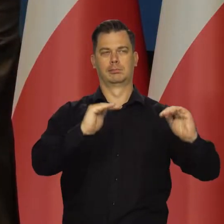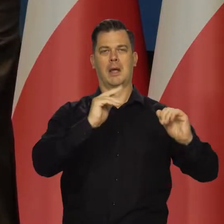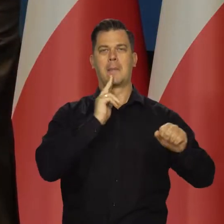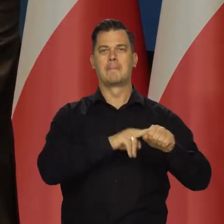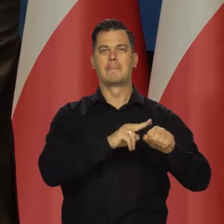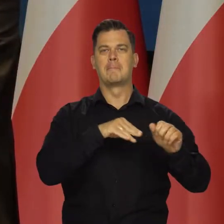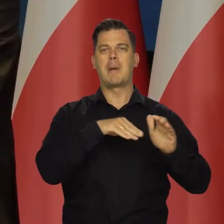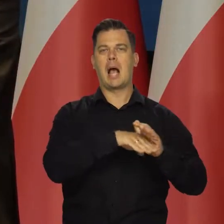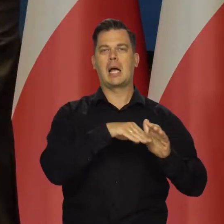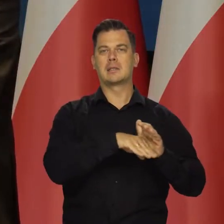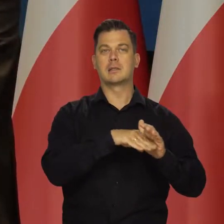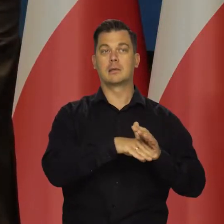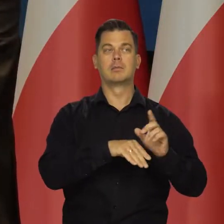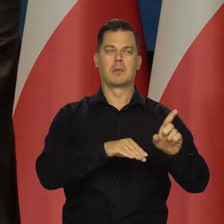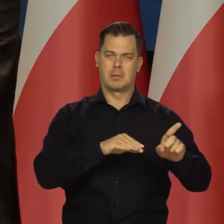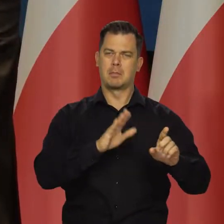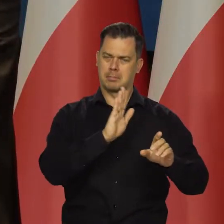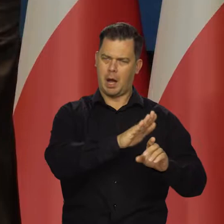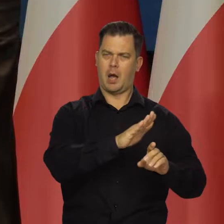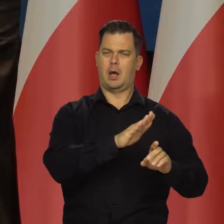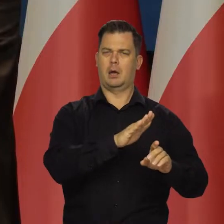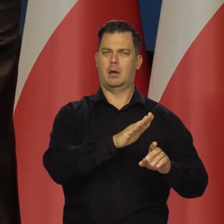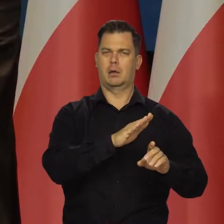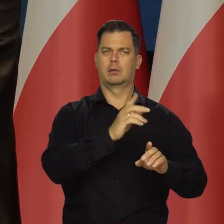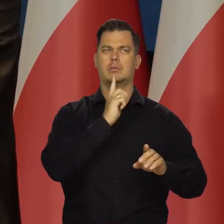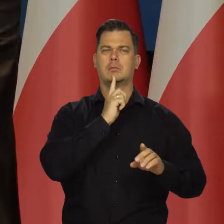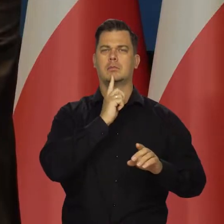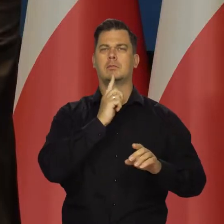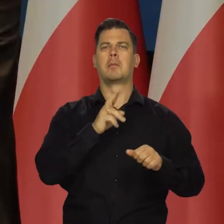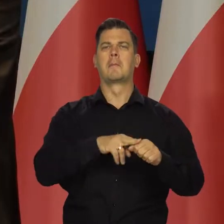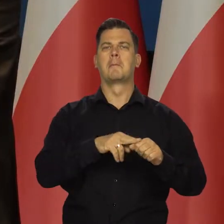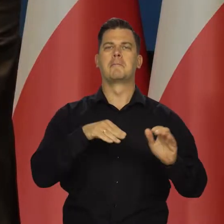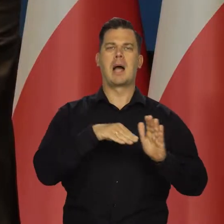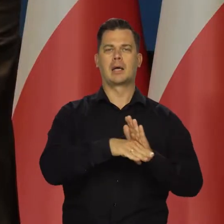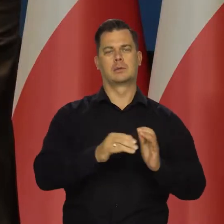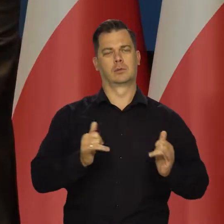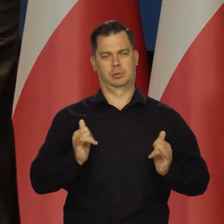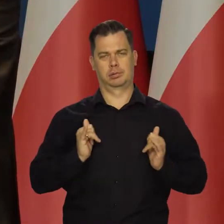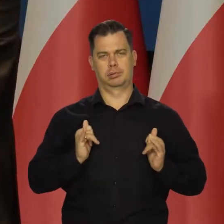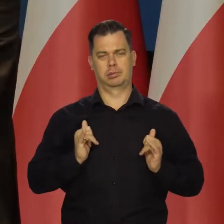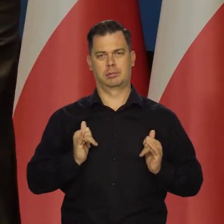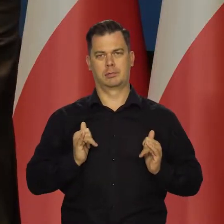i mają wysoki poziom zapełnienia magazynów gazu. W całej Europie mniej-więcej tak jest.